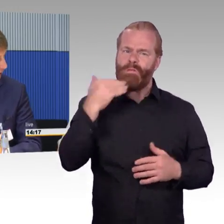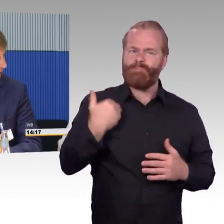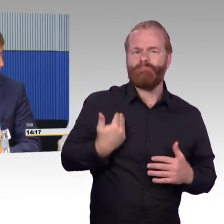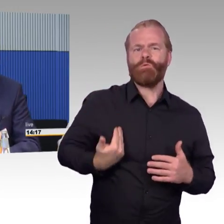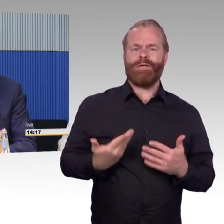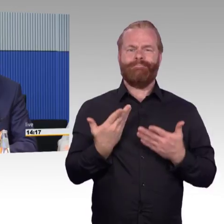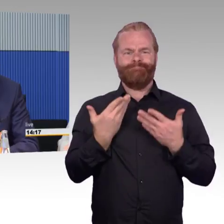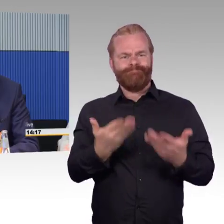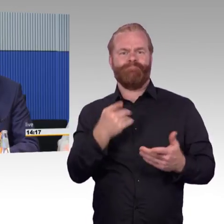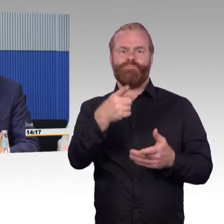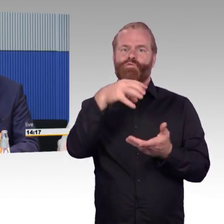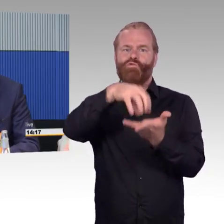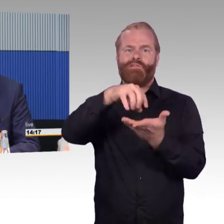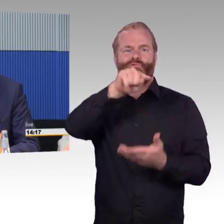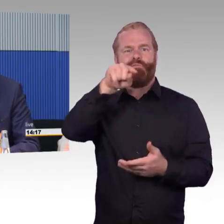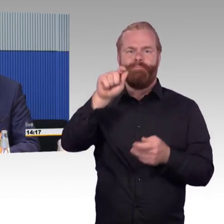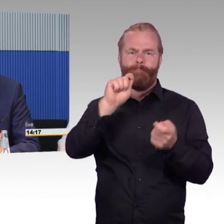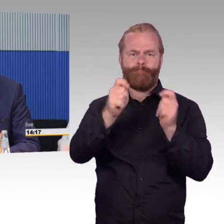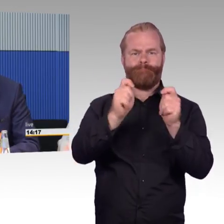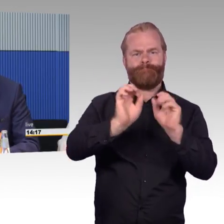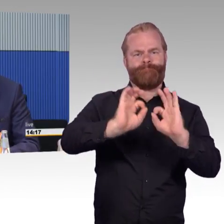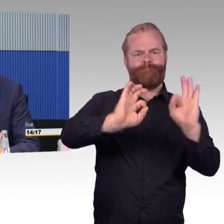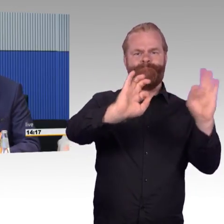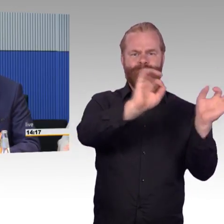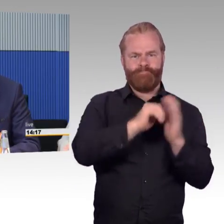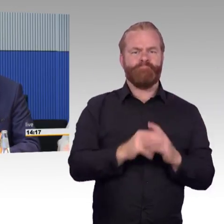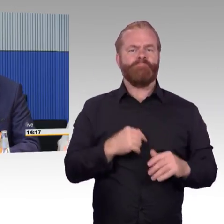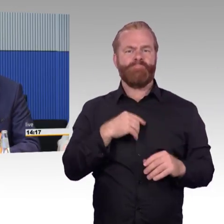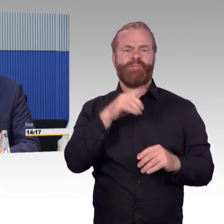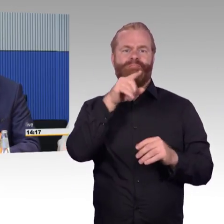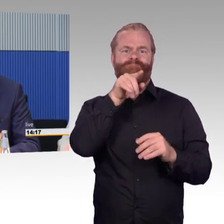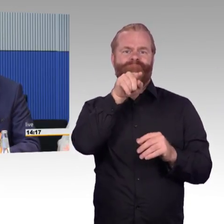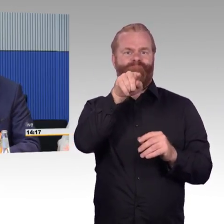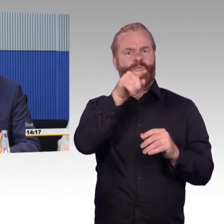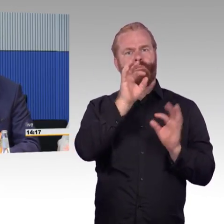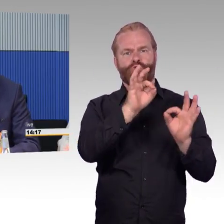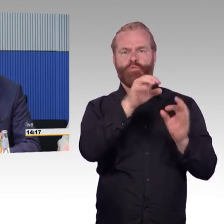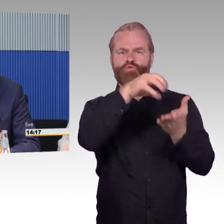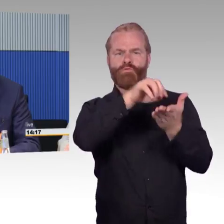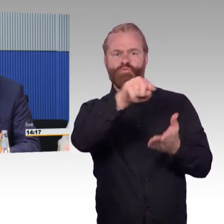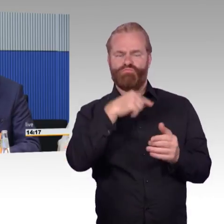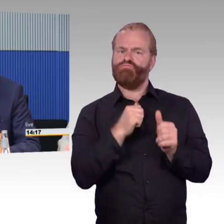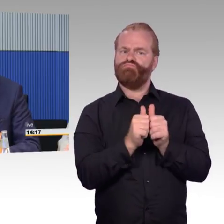dass sie sehr unterschiedlich sind in den Städten und Regionen. Von der Seite her kann ich das gut nachvollziehen, dass man da wahrscheinlich auch Schwierigkeiten hat,